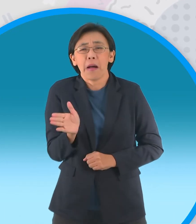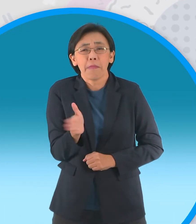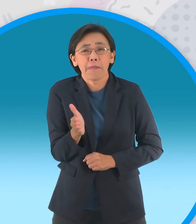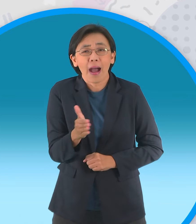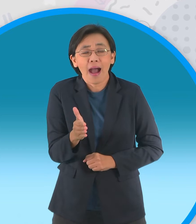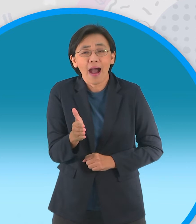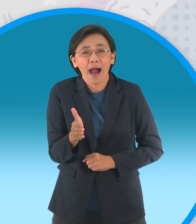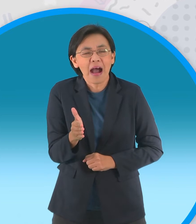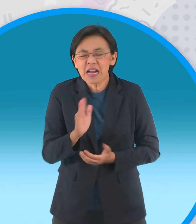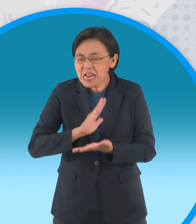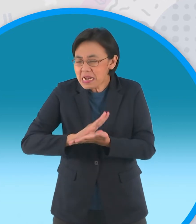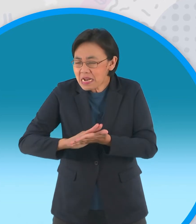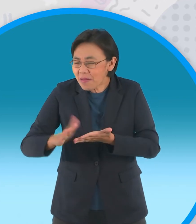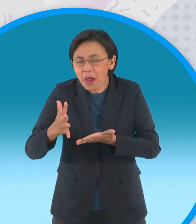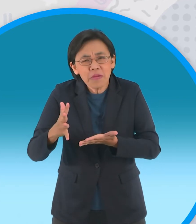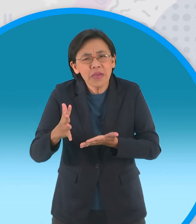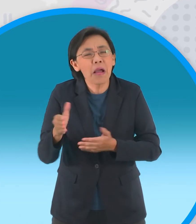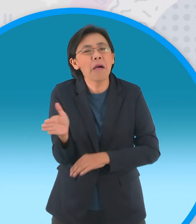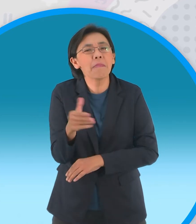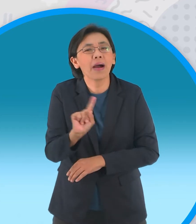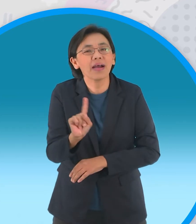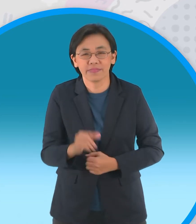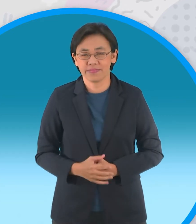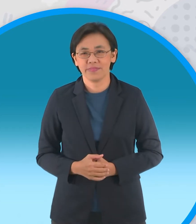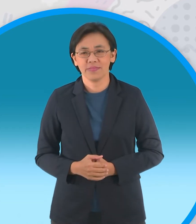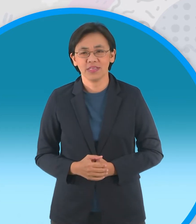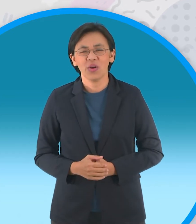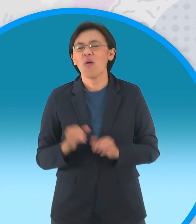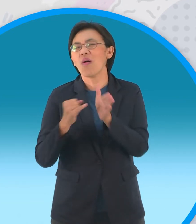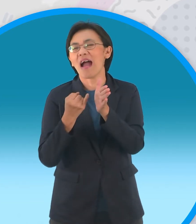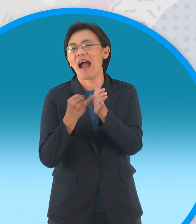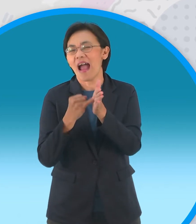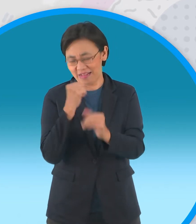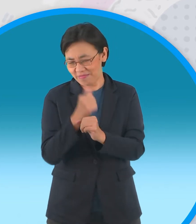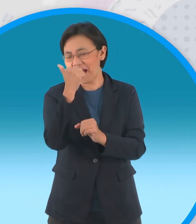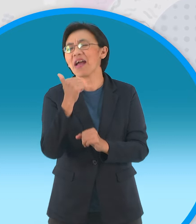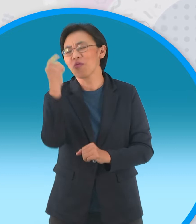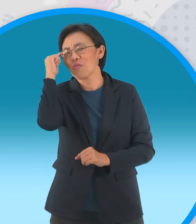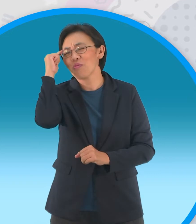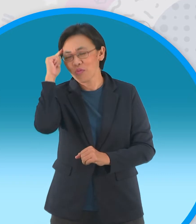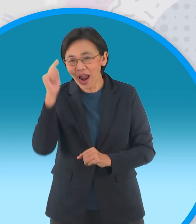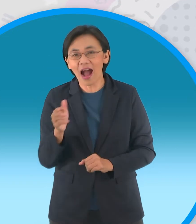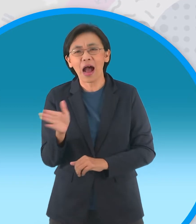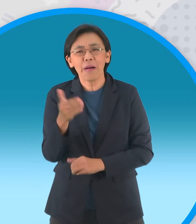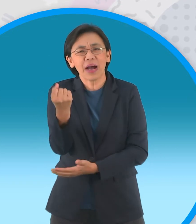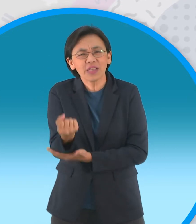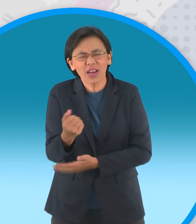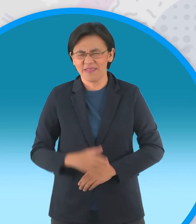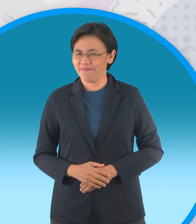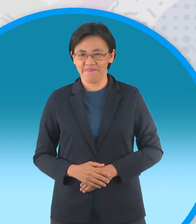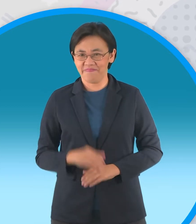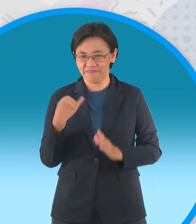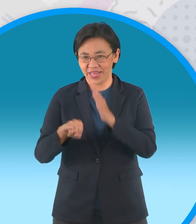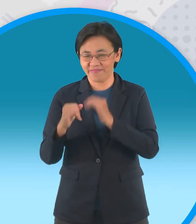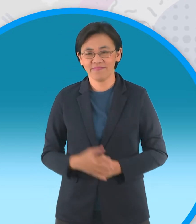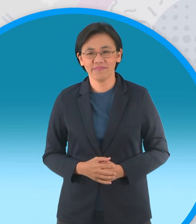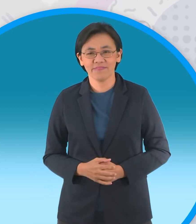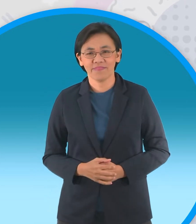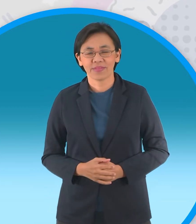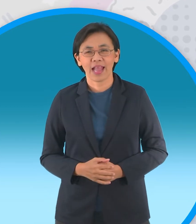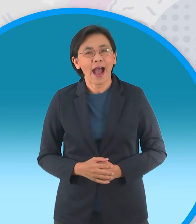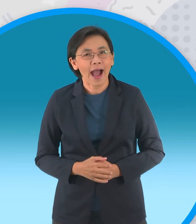ไม่มีสัมมาคารวะ โอ้โหง่ายเลยอันนี้ได้ ปลาอะไรครับ ปลาช่อน ผิด งั้นปลาหมอ